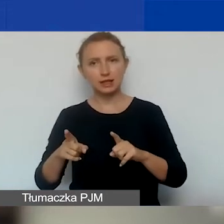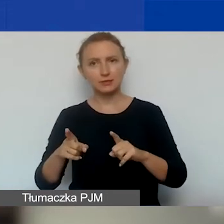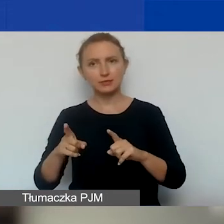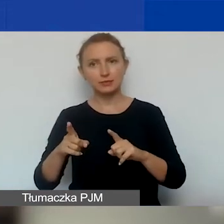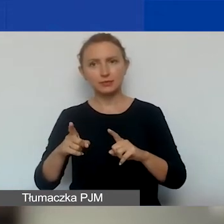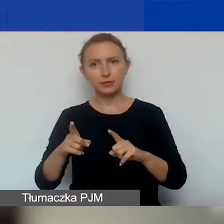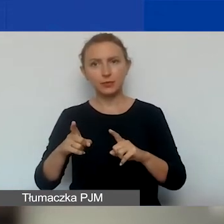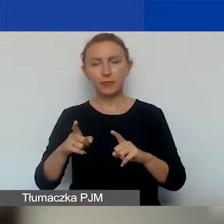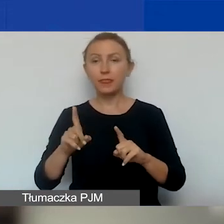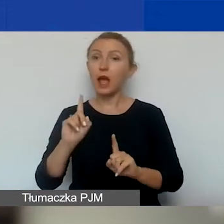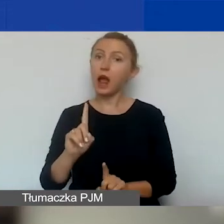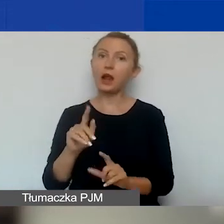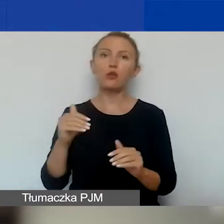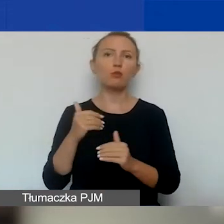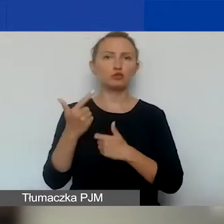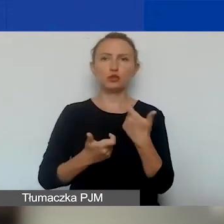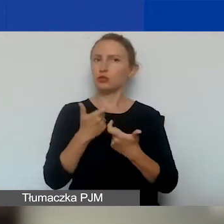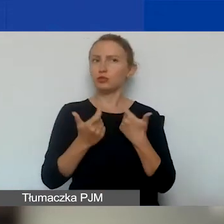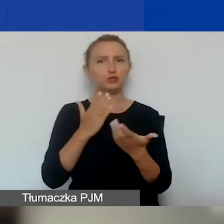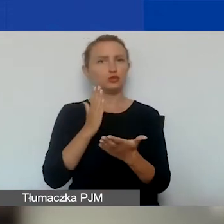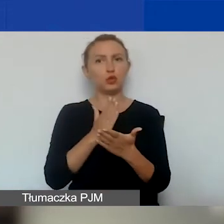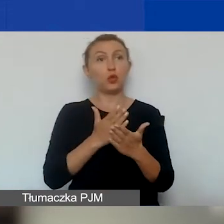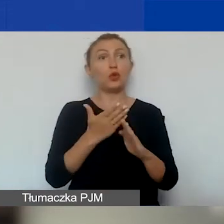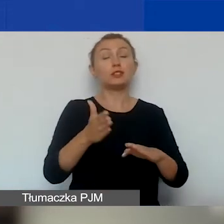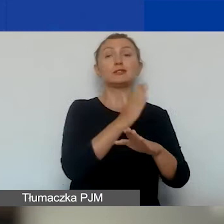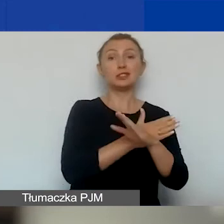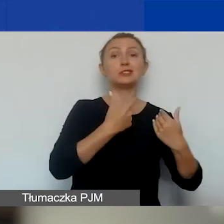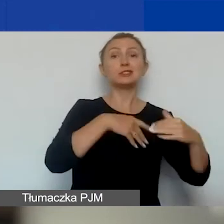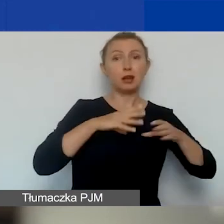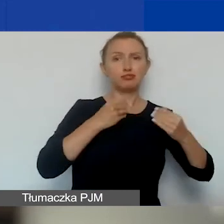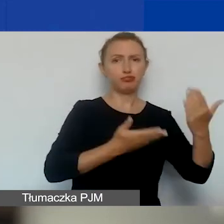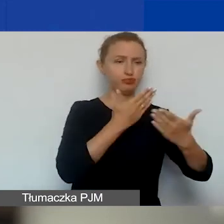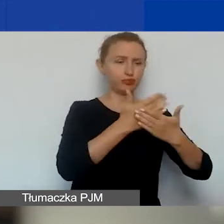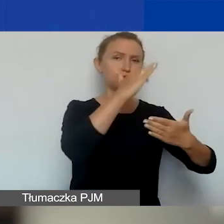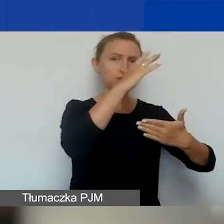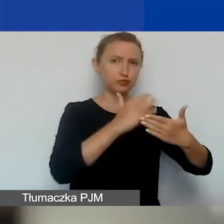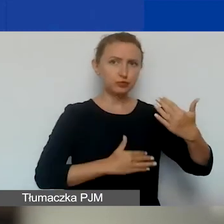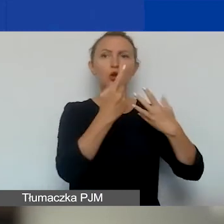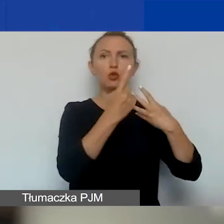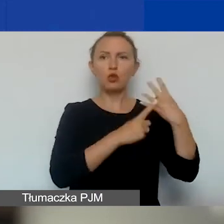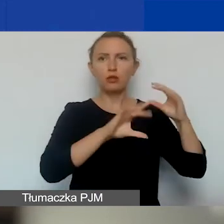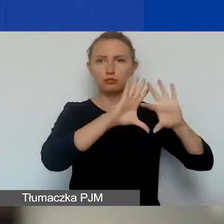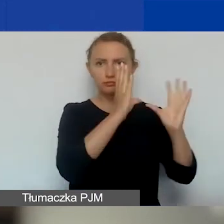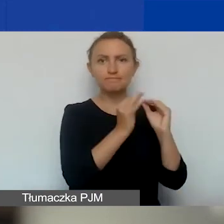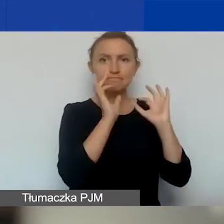Ale to można zrobić wyłącznie, jeżeli poprzedni w ramach konkursu na projekty interwencyjne